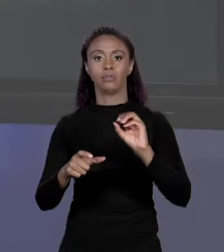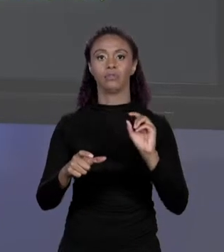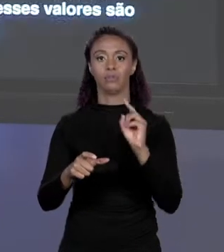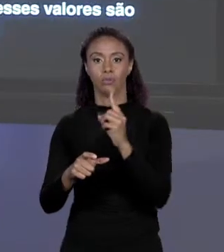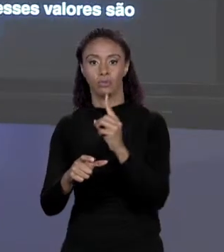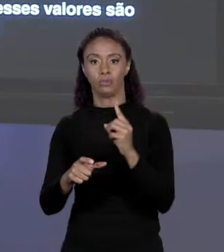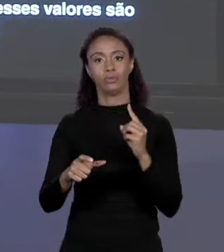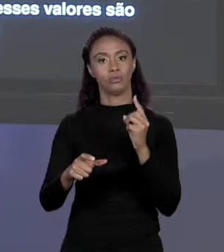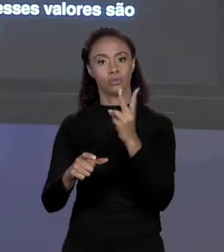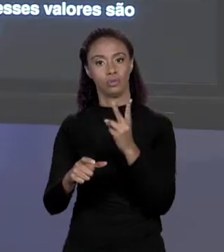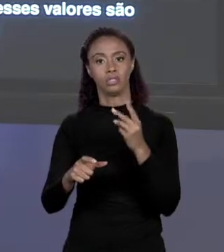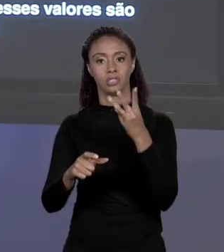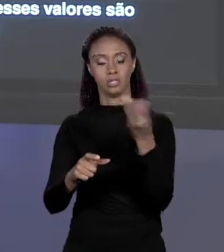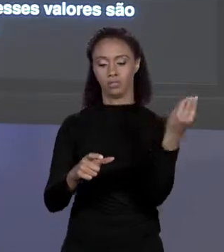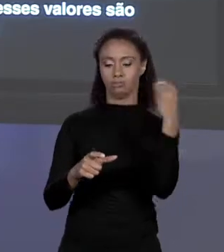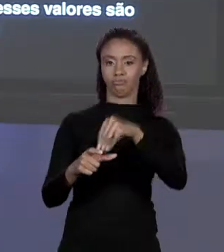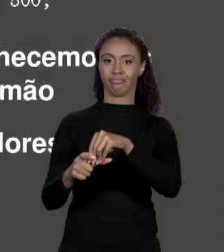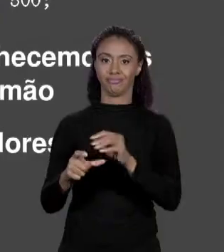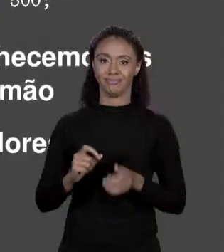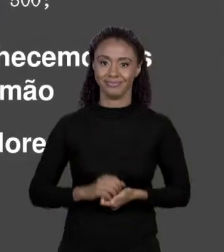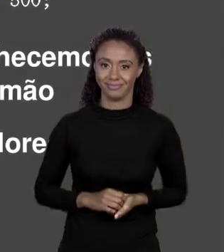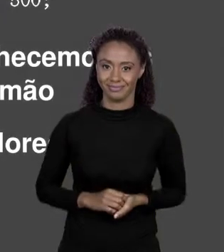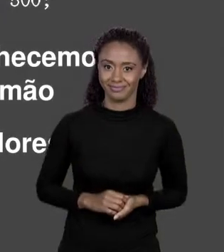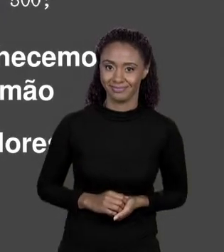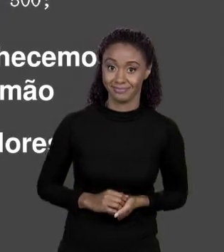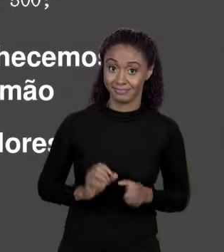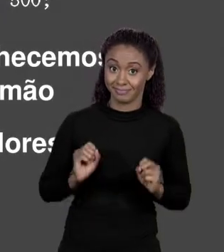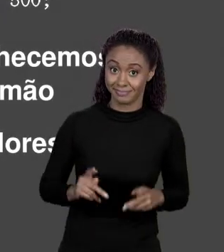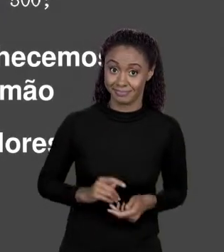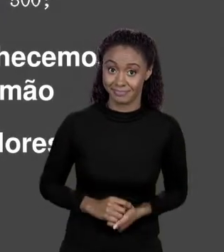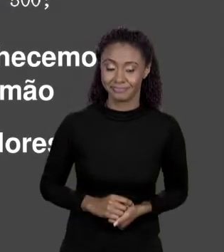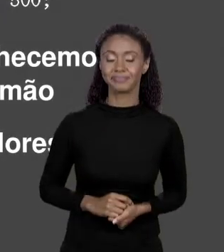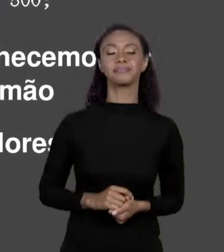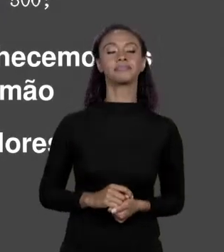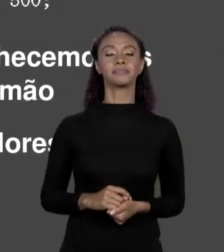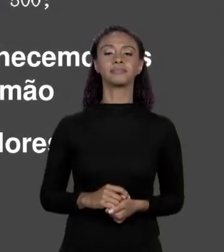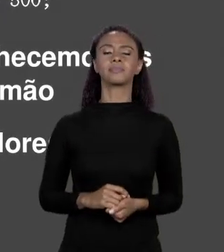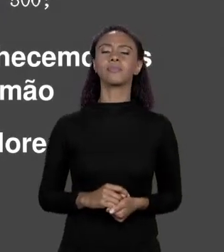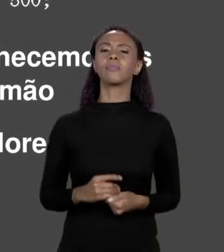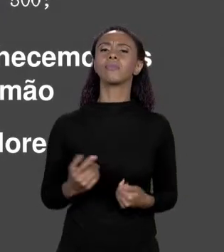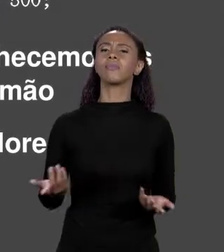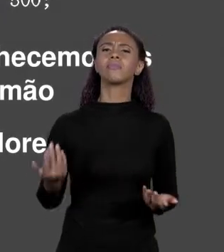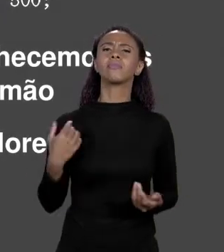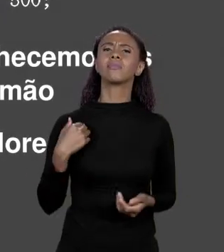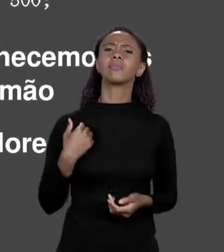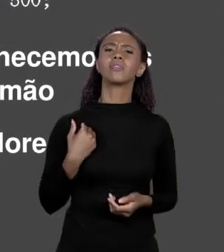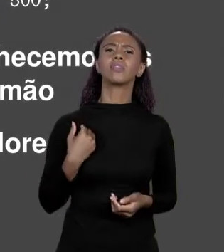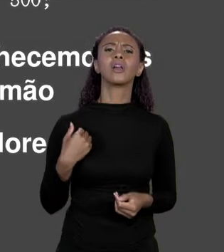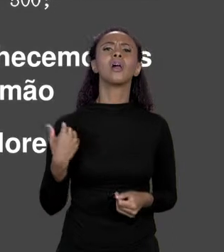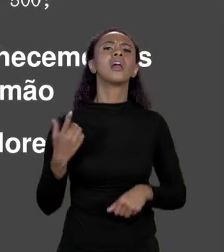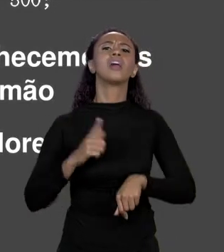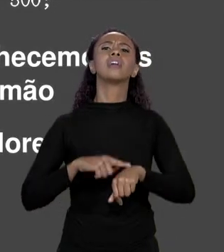FAZENDO. QUANDO É QUE USO UM OU O OUTRO? ESSA MANEIRA AQUI